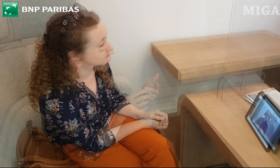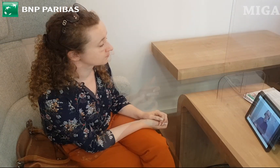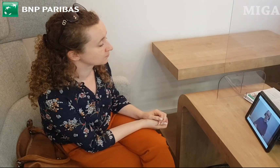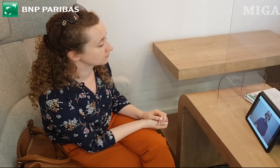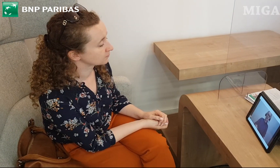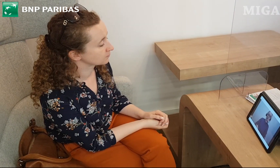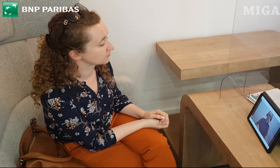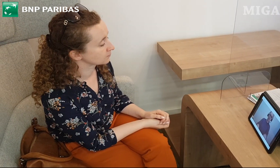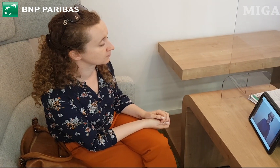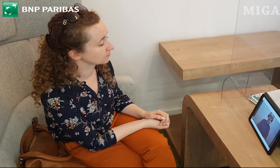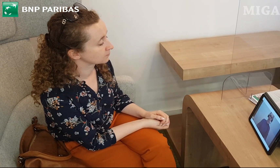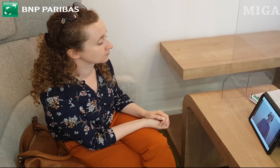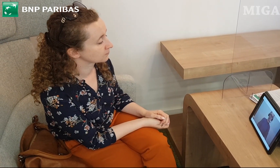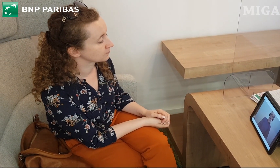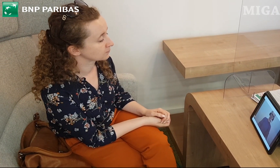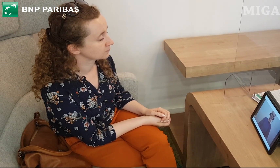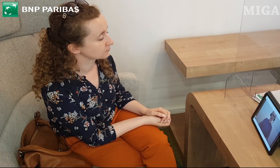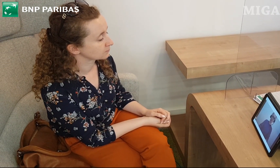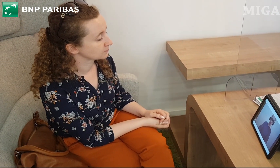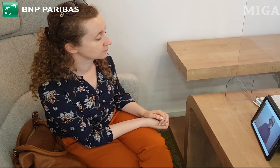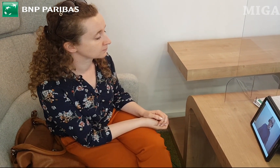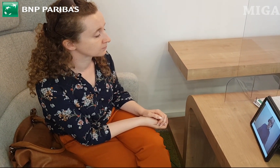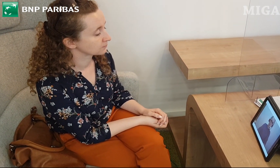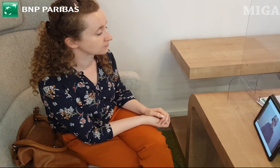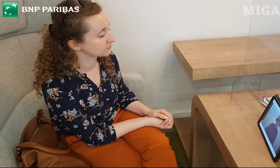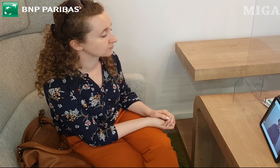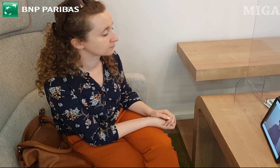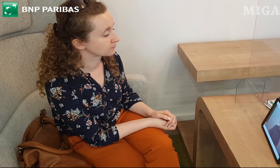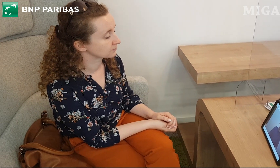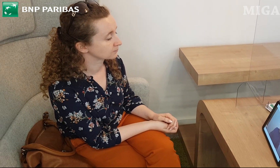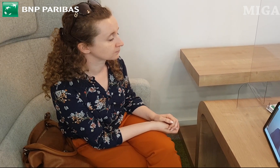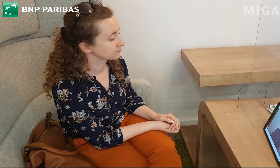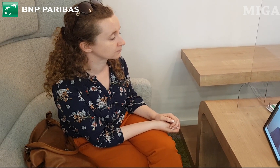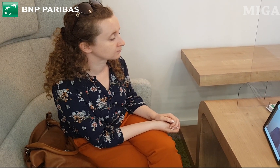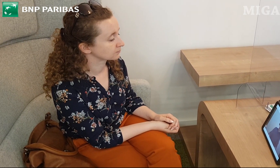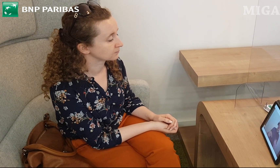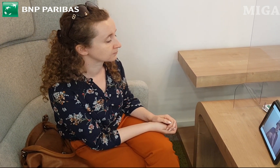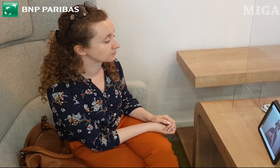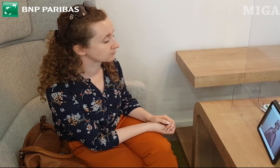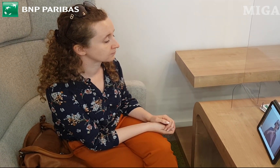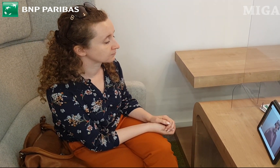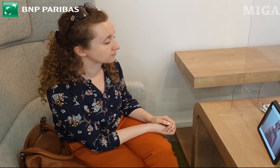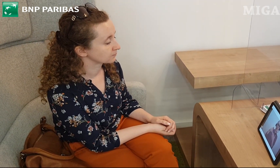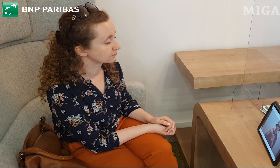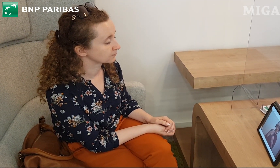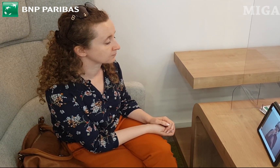Jak wyglądają te karty? Są to karty debetowe. Pierwsza karta to Karta Otwarta na Dzisiaj,